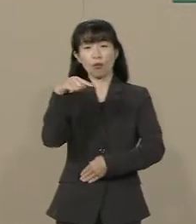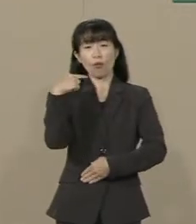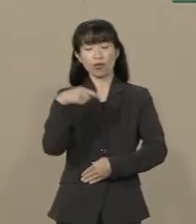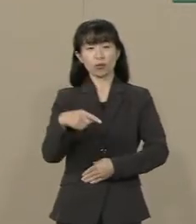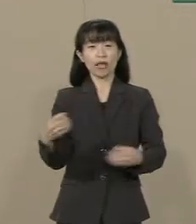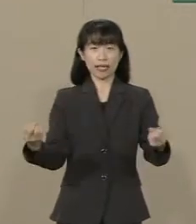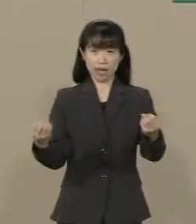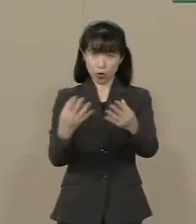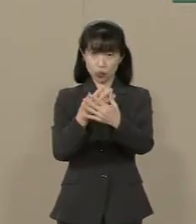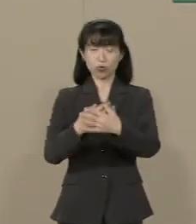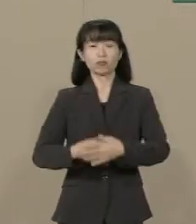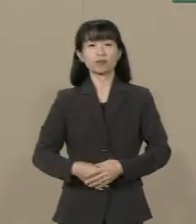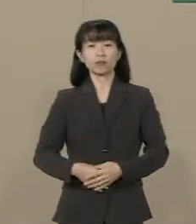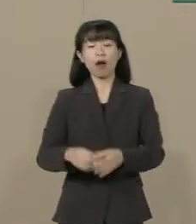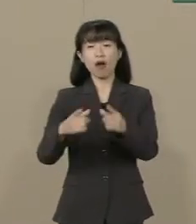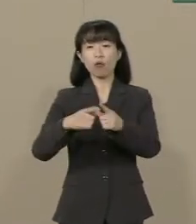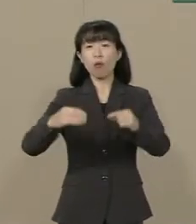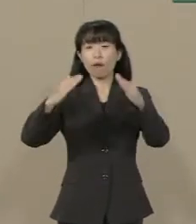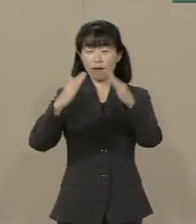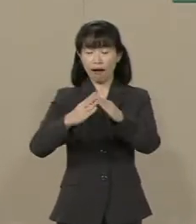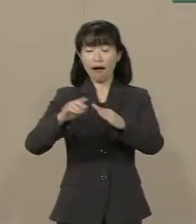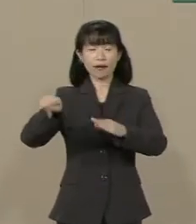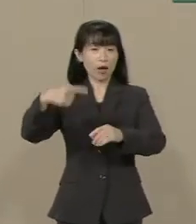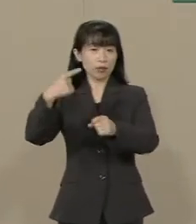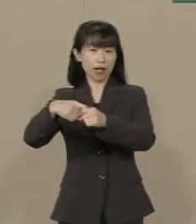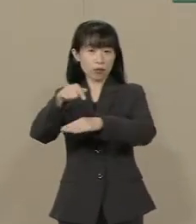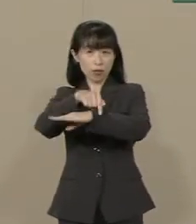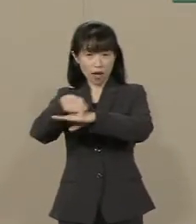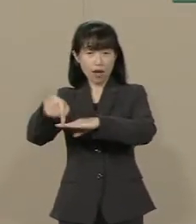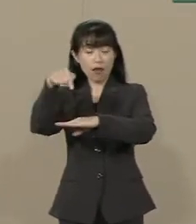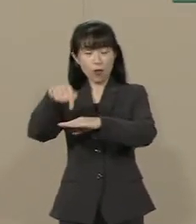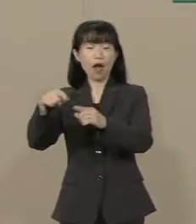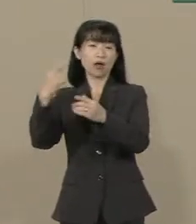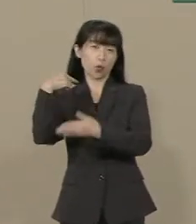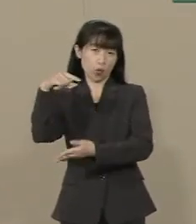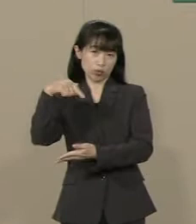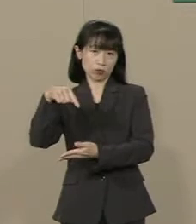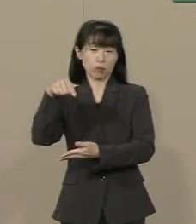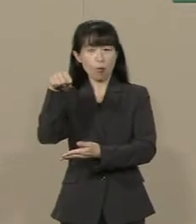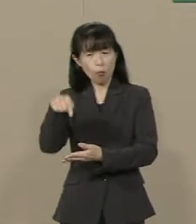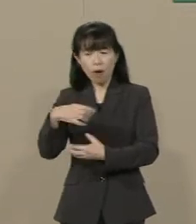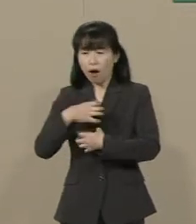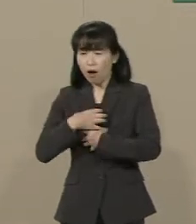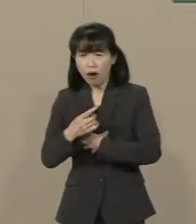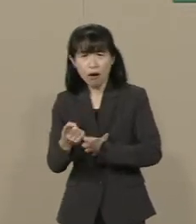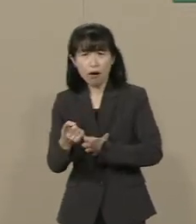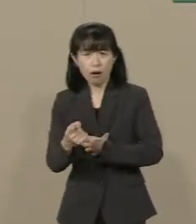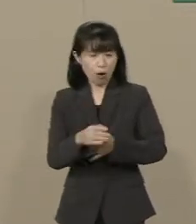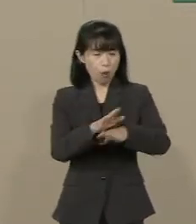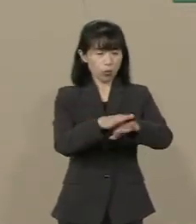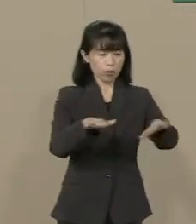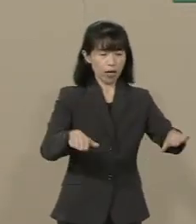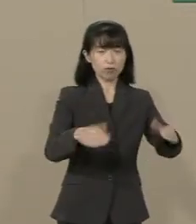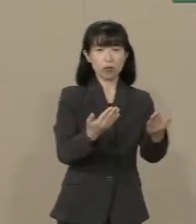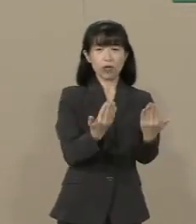国家百年の計の教育が 今 危機に瀕しています 子供たちの学力は下がり